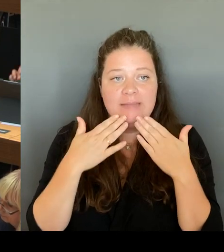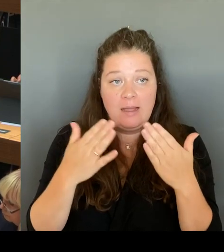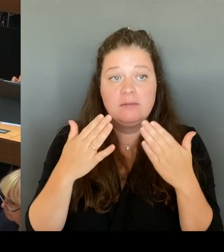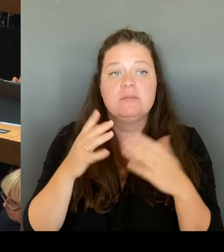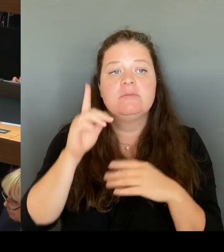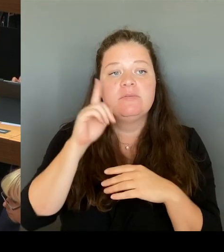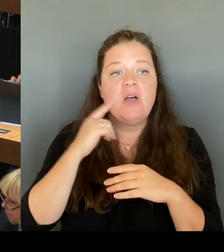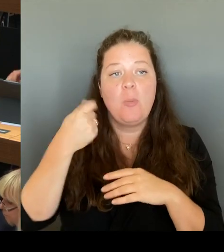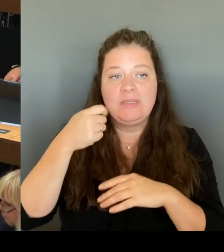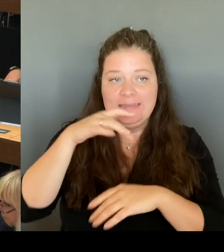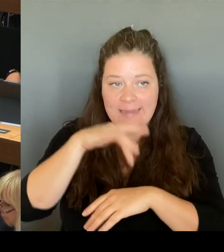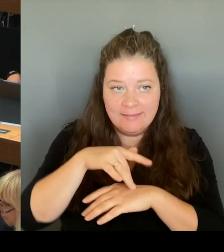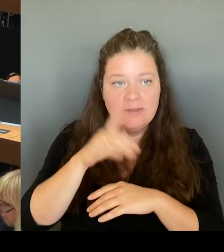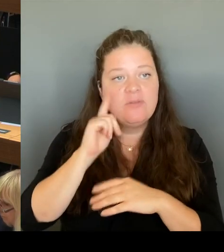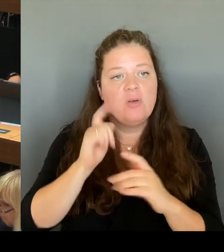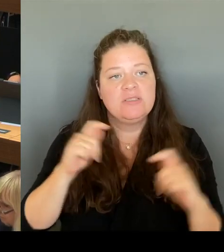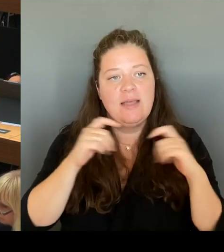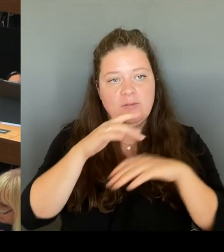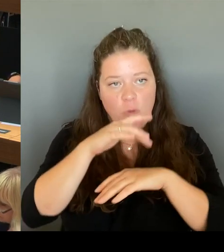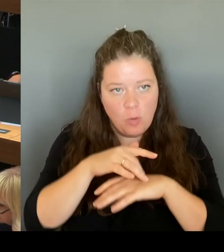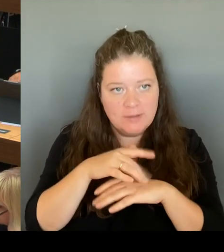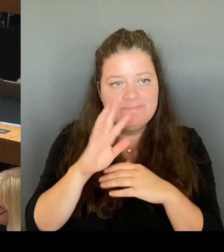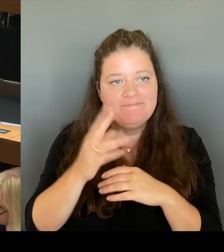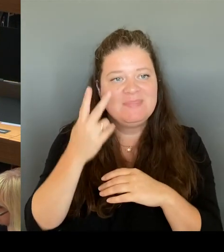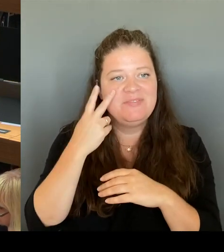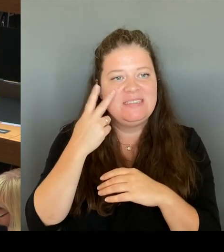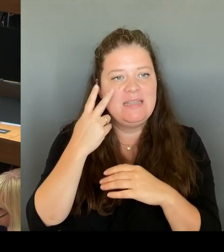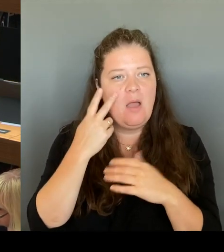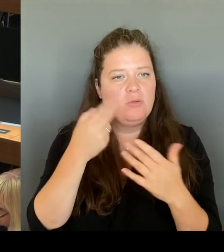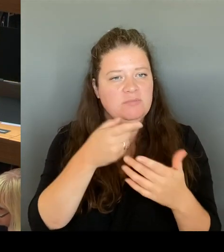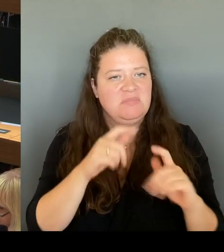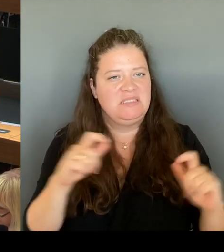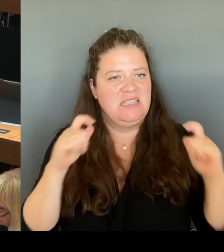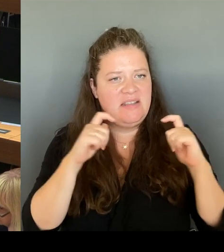gesagt: Die Umsetzung liegt im Senat im Bezirk. Der Senat stellt die Haushaltsmittel.